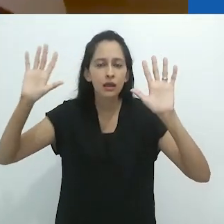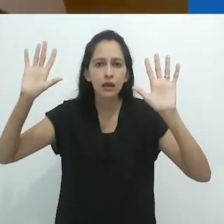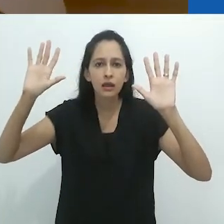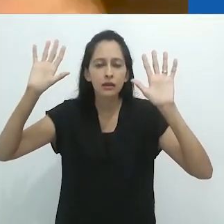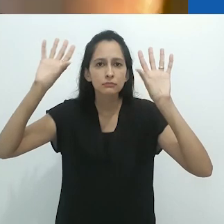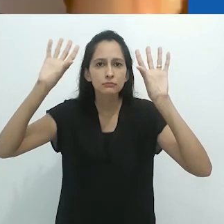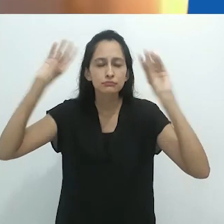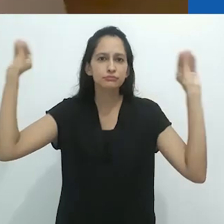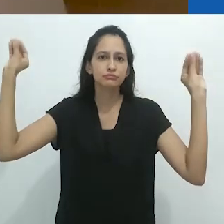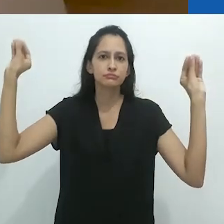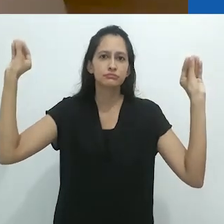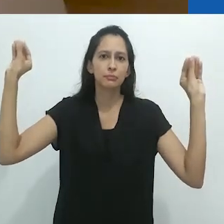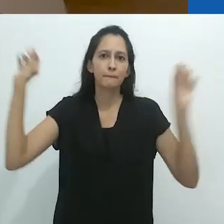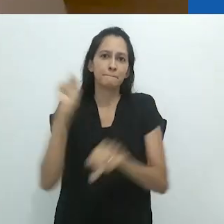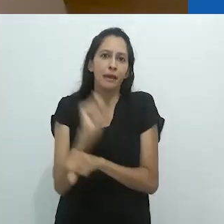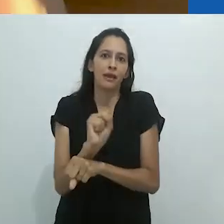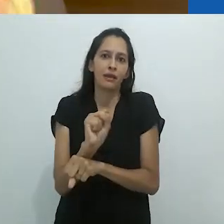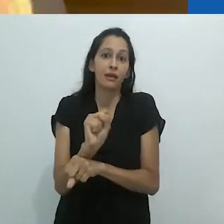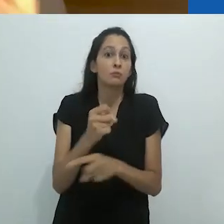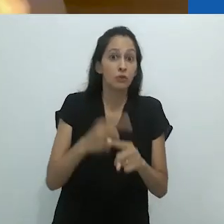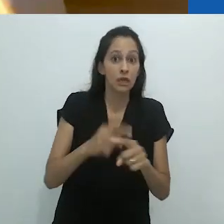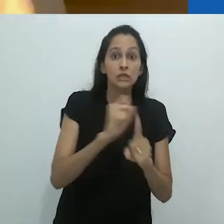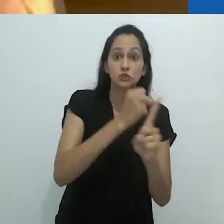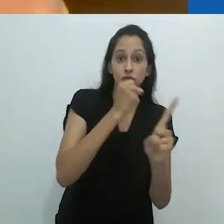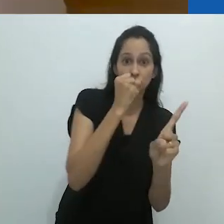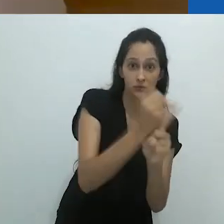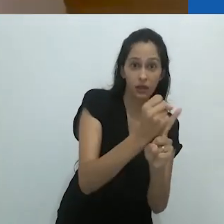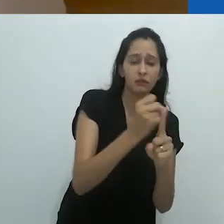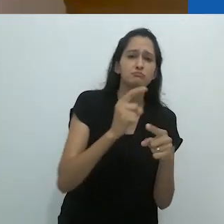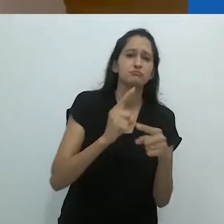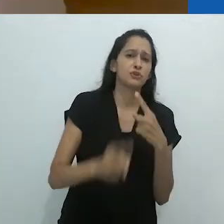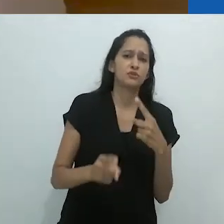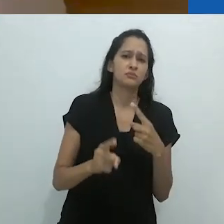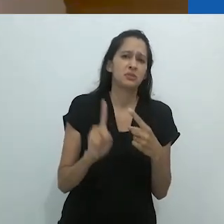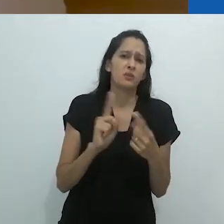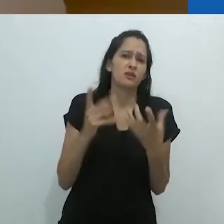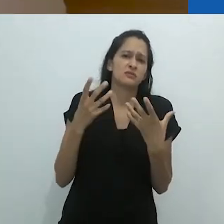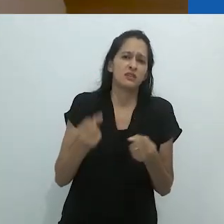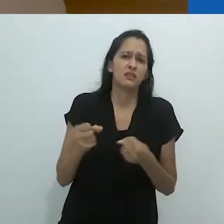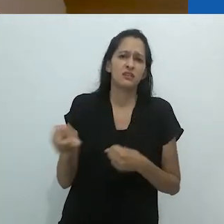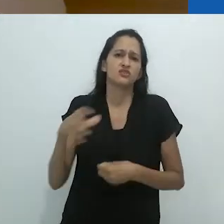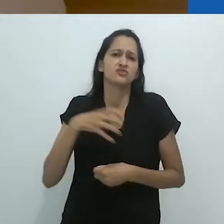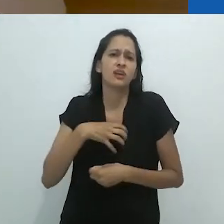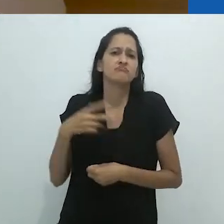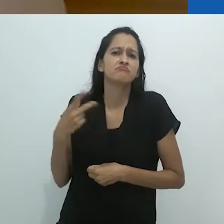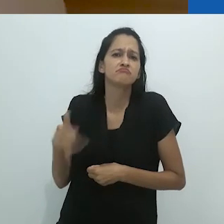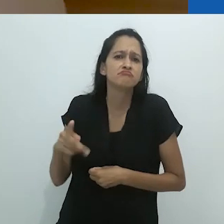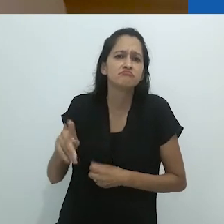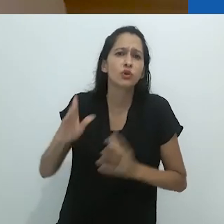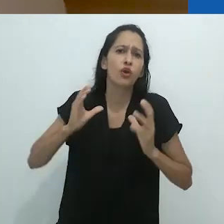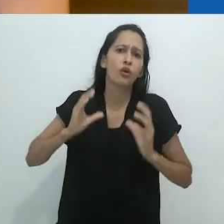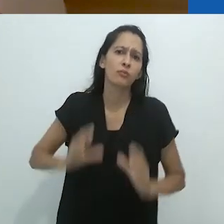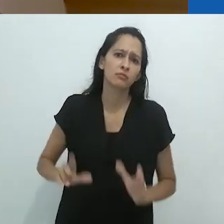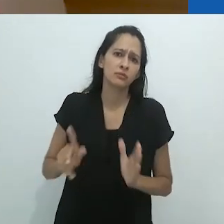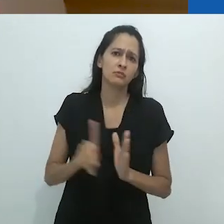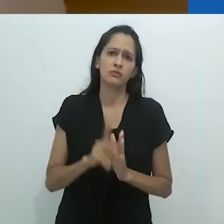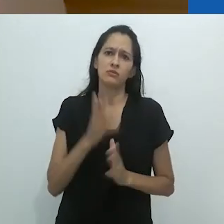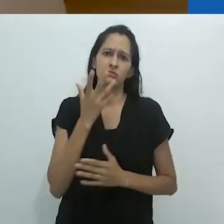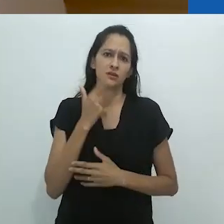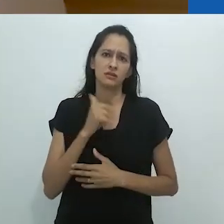se livra essas imaginações proibidas pelo senso comum.